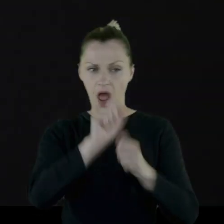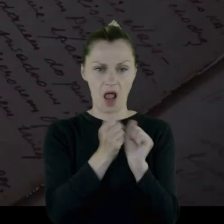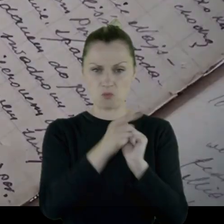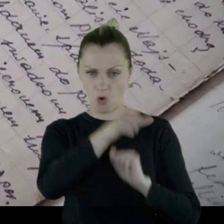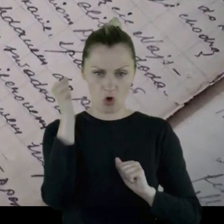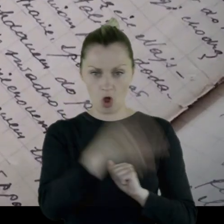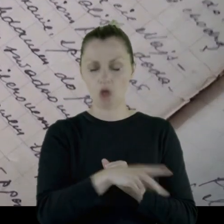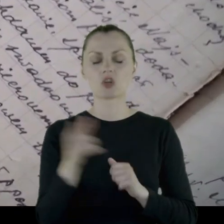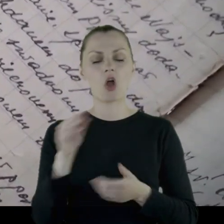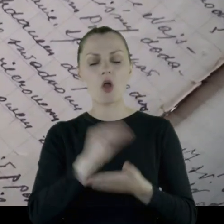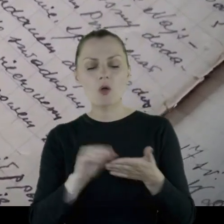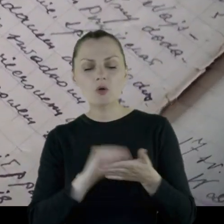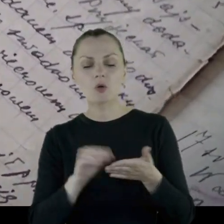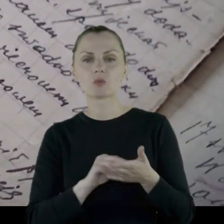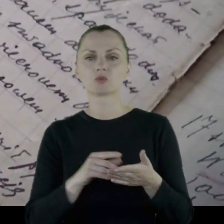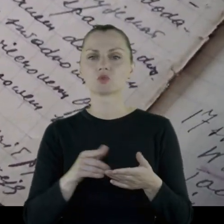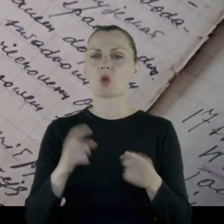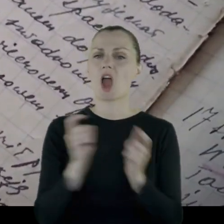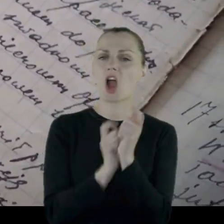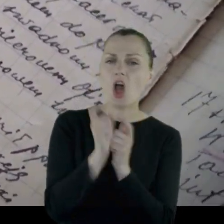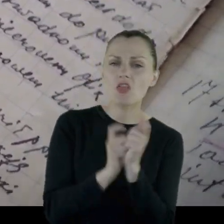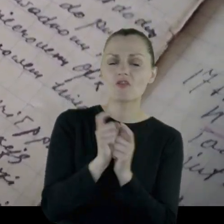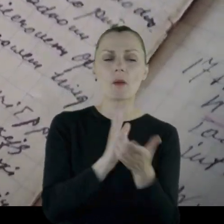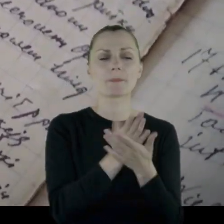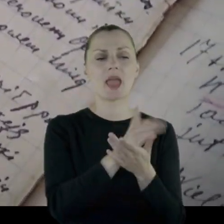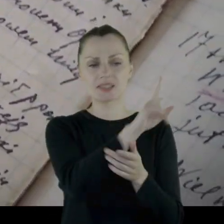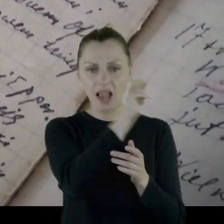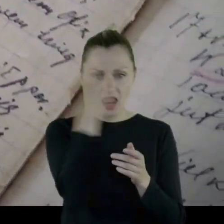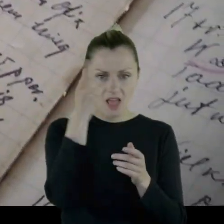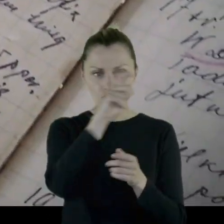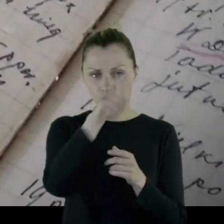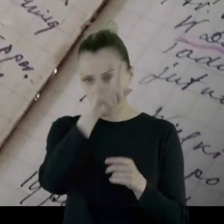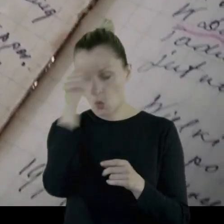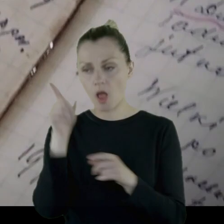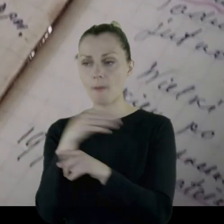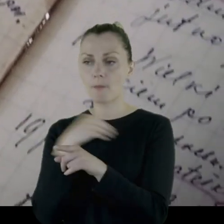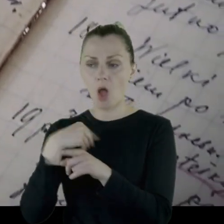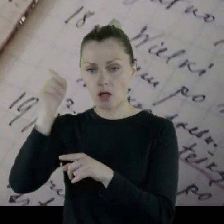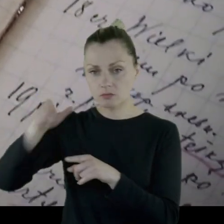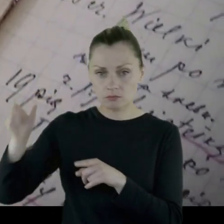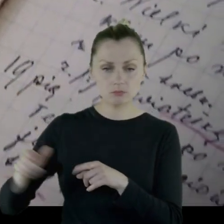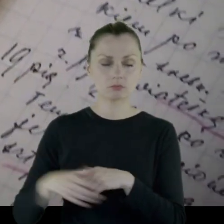Opisuje konflikty między ludnością litewską a polskimi oddziałami,